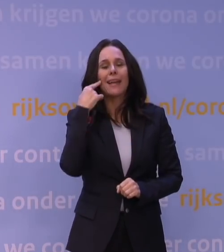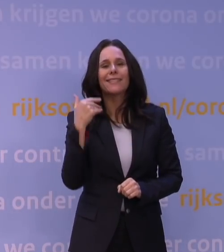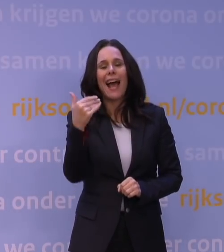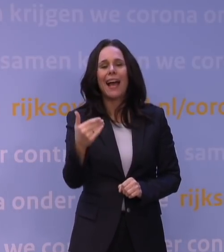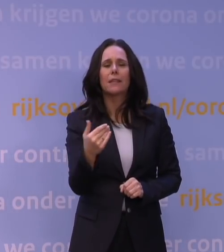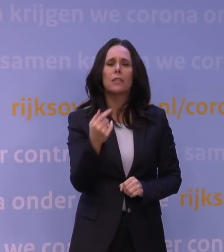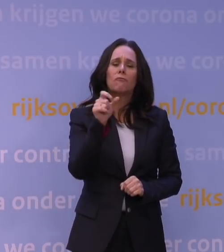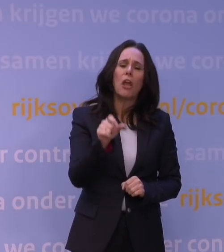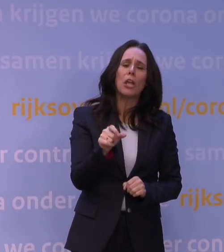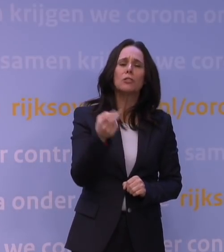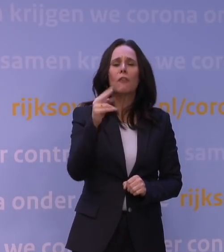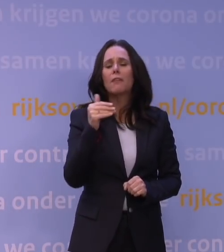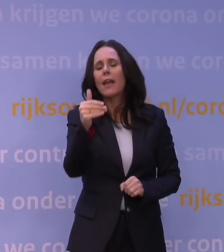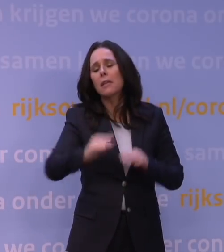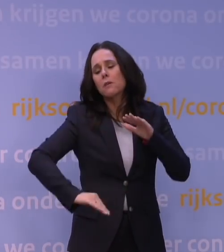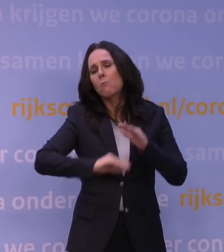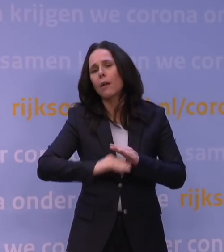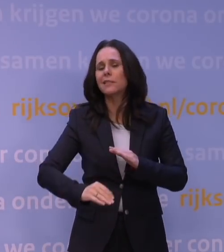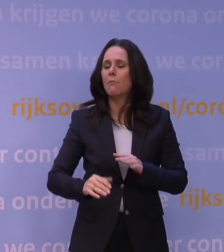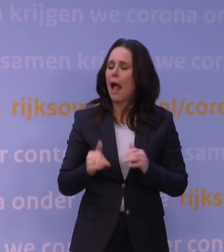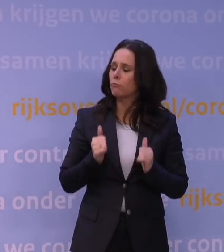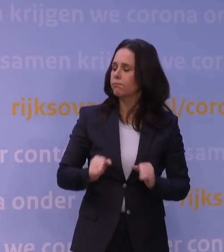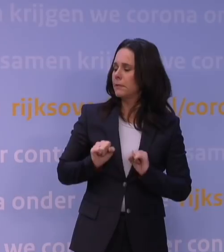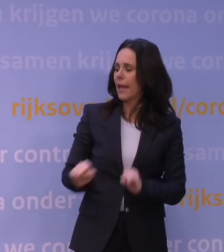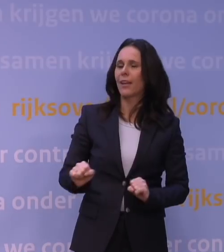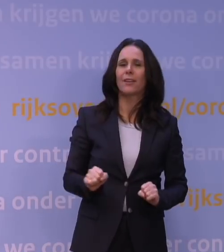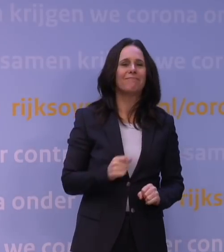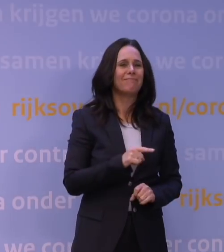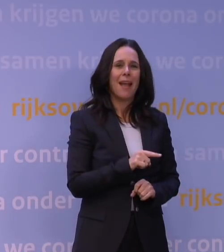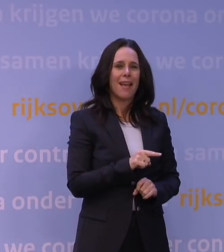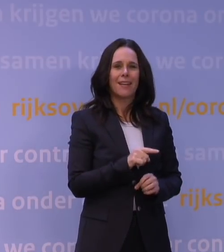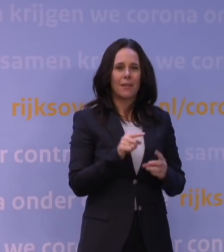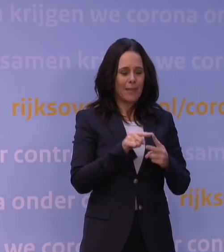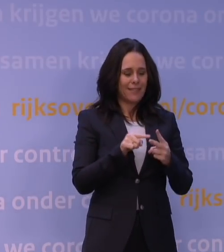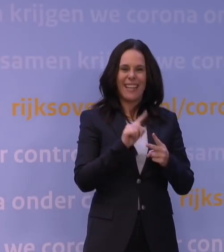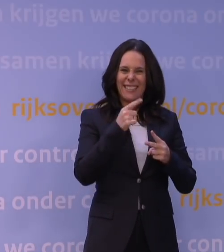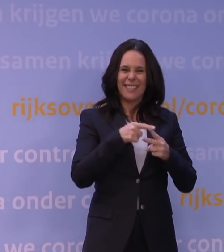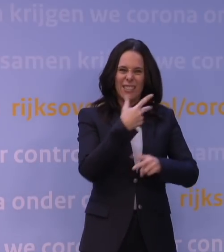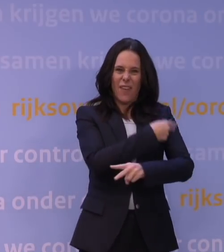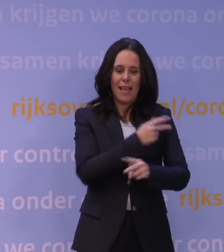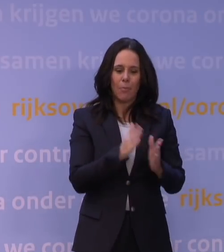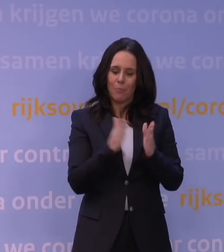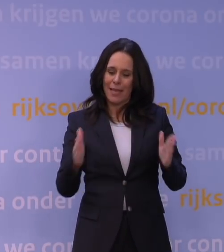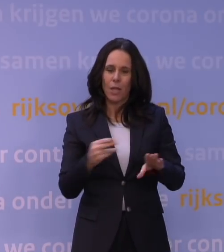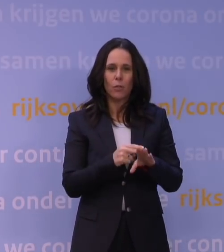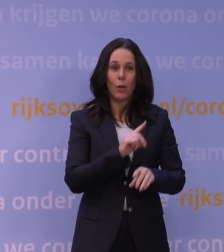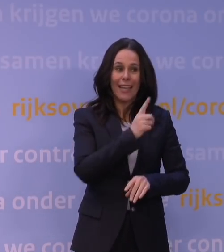twee weken maximaal meteen effect heeft, is dat natuurlijk bij een primovaccinatie, waar een periode zit tussen de eerste en de tweede vaccinatie...